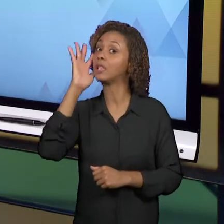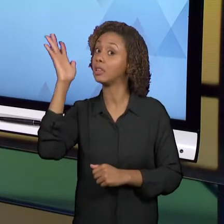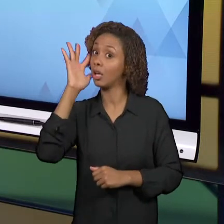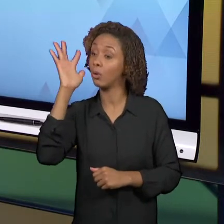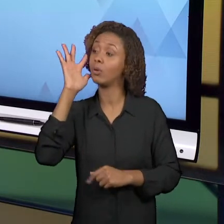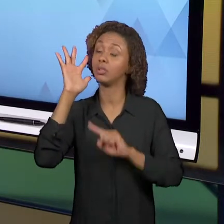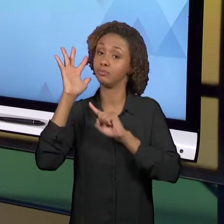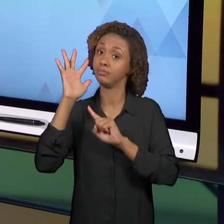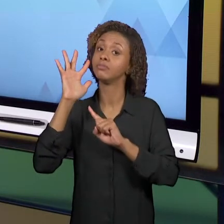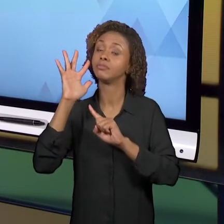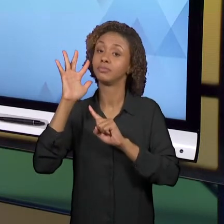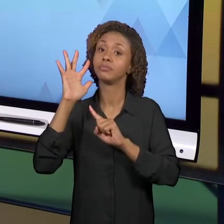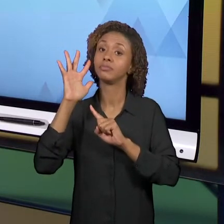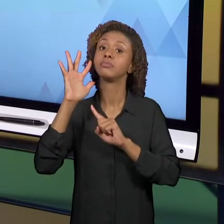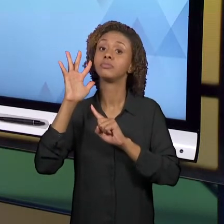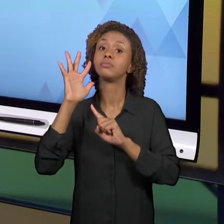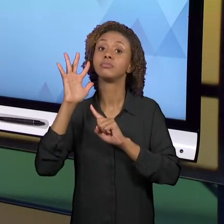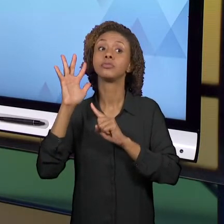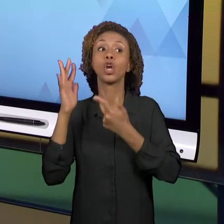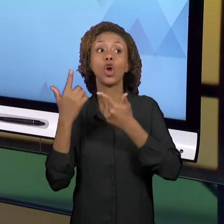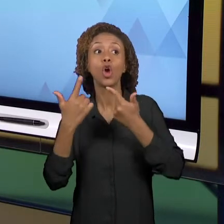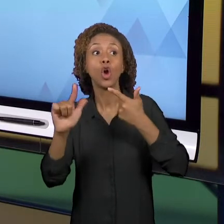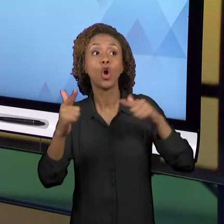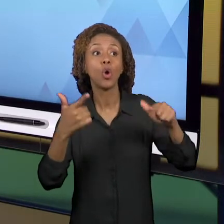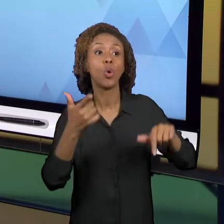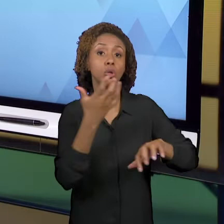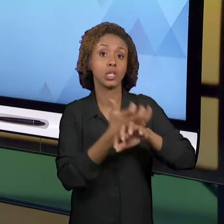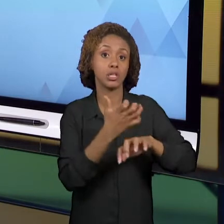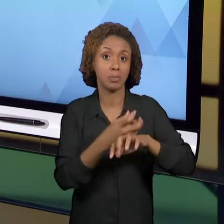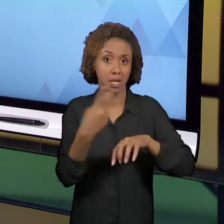EM OUTRAS DISCIPLINAS DESSE CURSO. ENTÃO AS